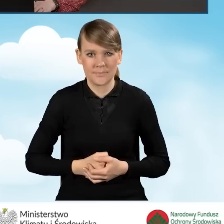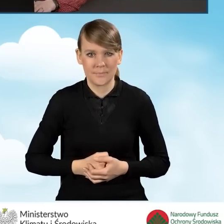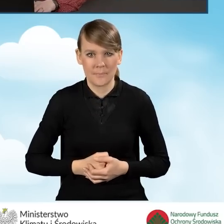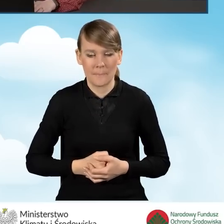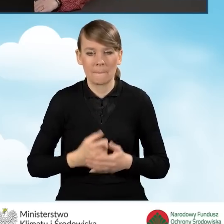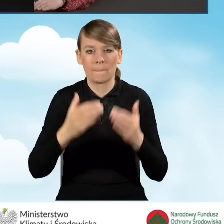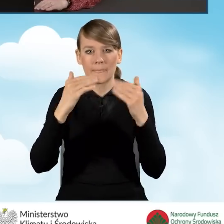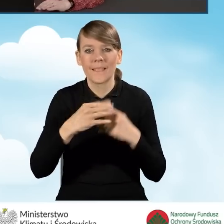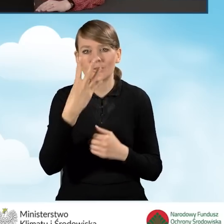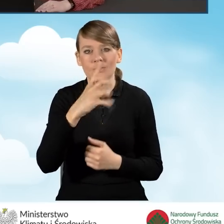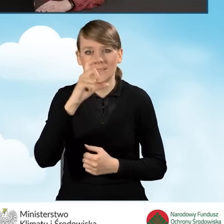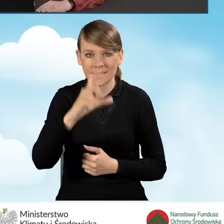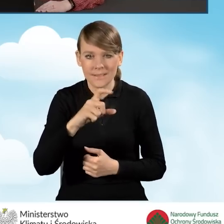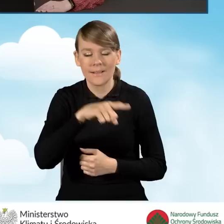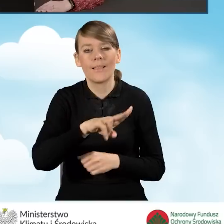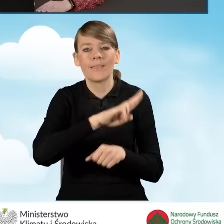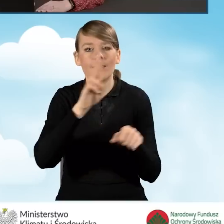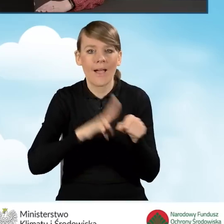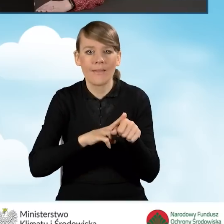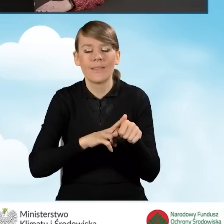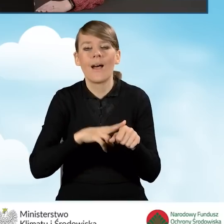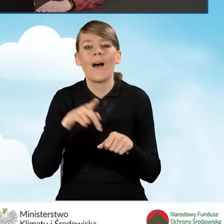Pole 4C odnosi się do daty wpływu wniosku do gminy.